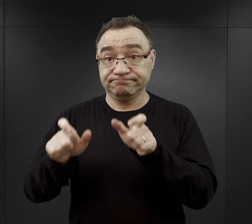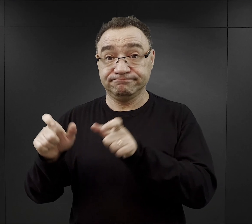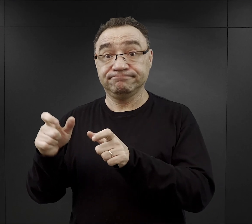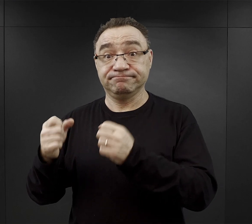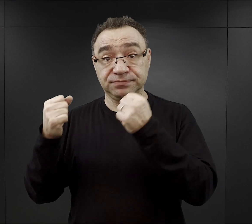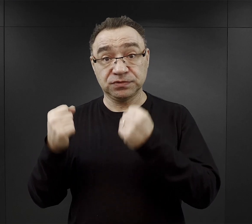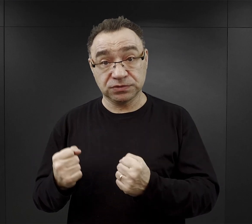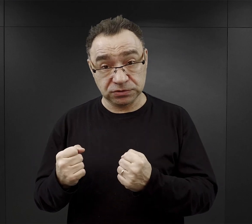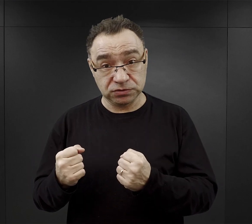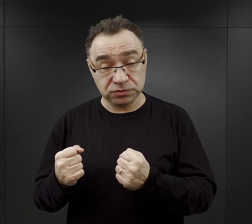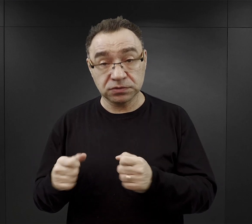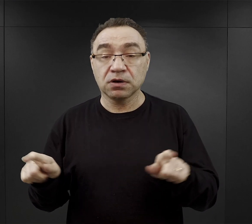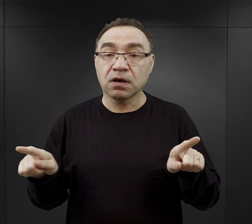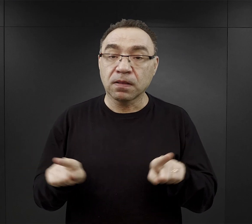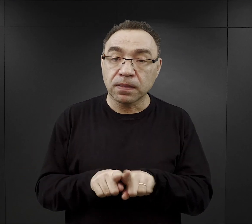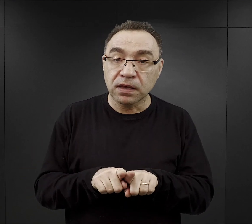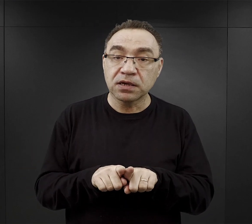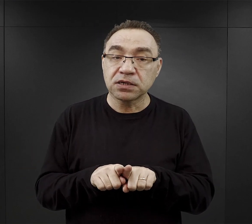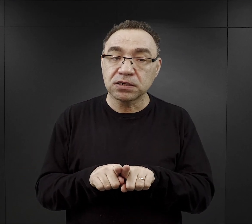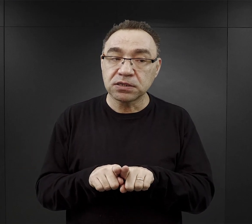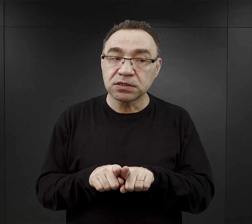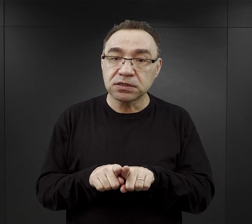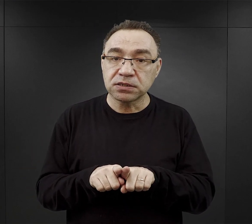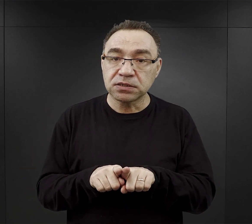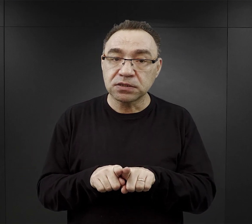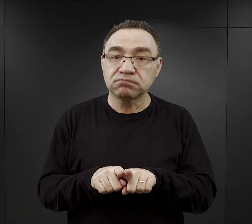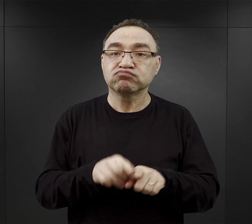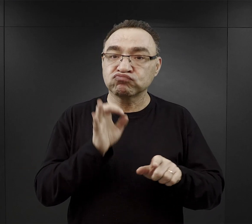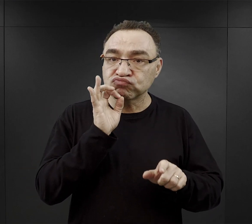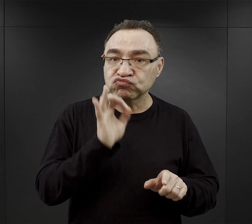były również wspomniane przeze mnie wcześniej tak zwane dobre komanda,